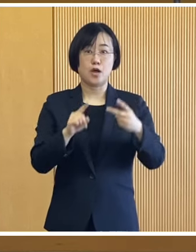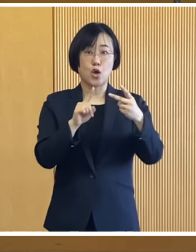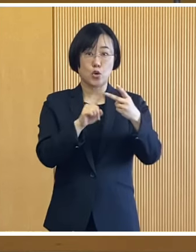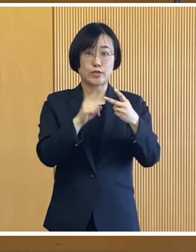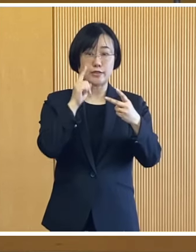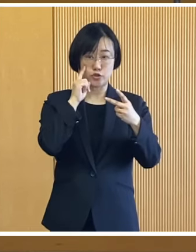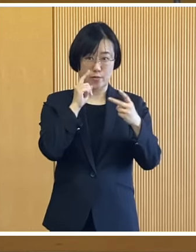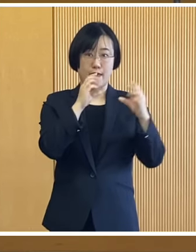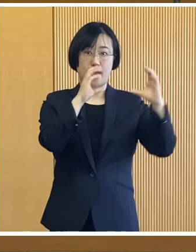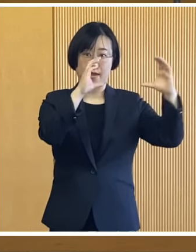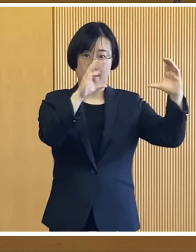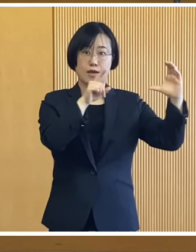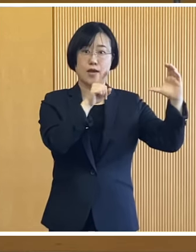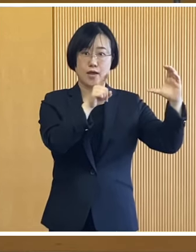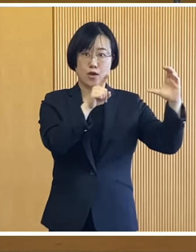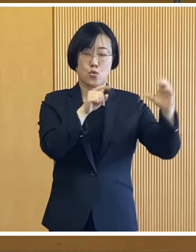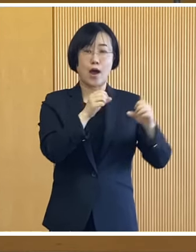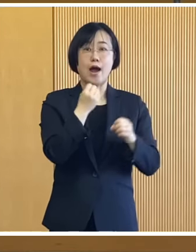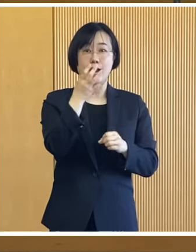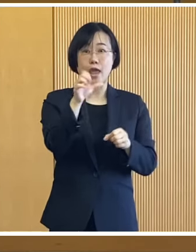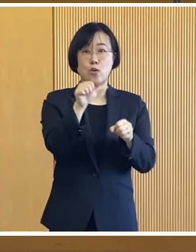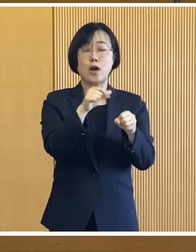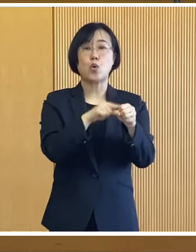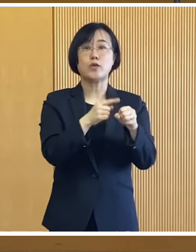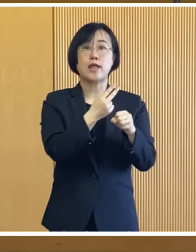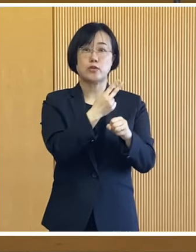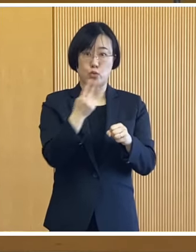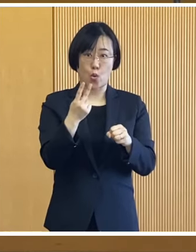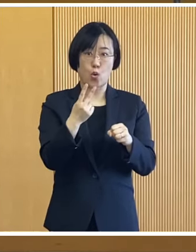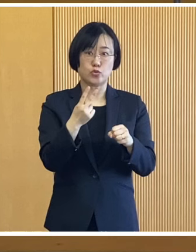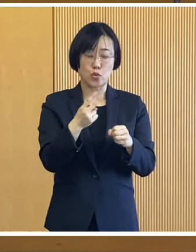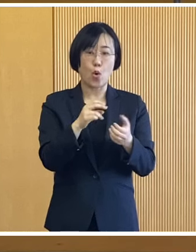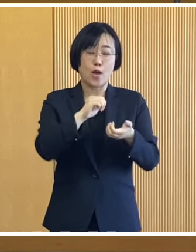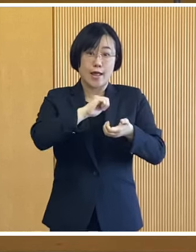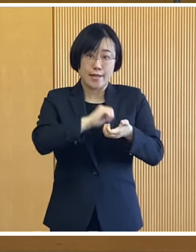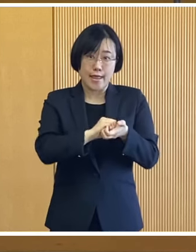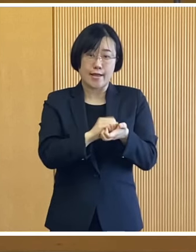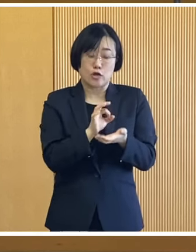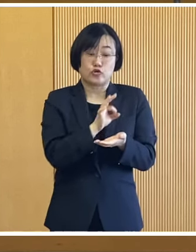2つ目は令和5年度の 住民税均等割のみ